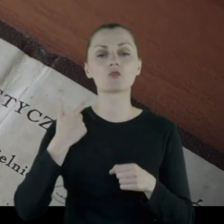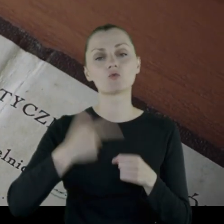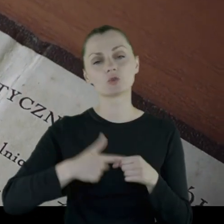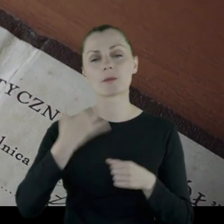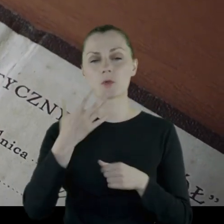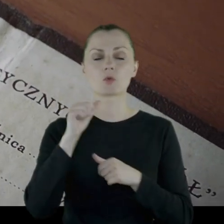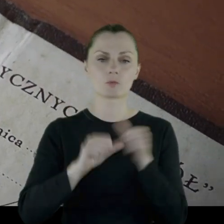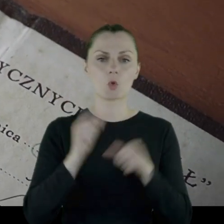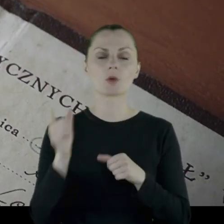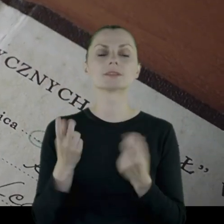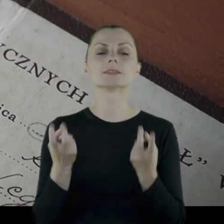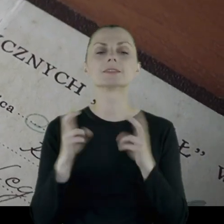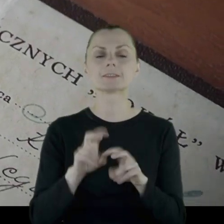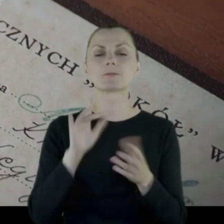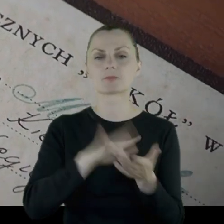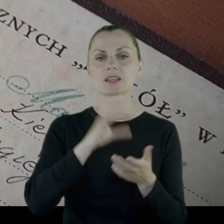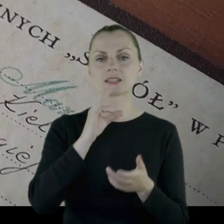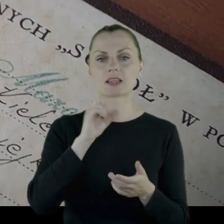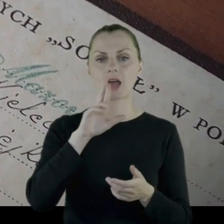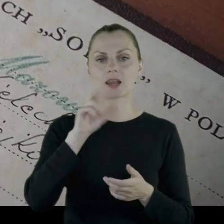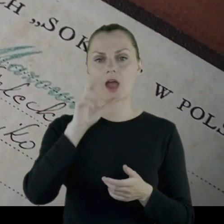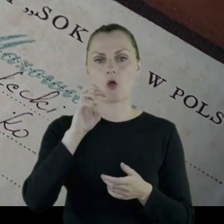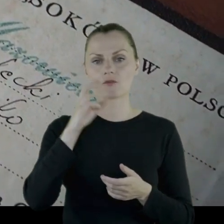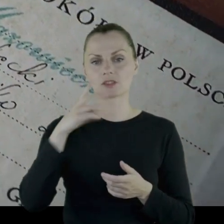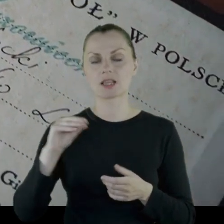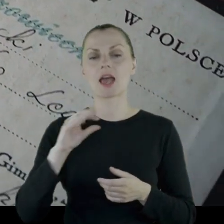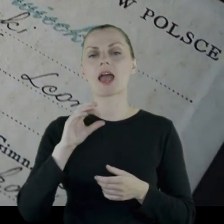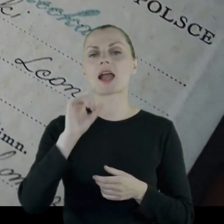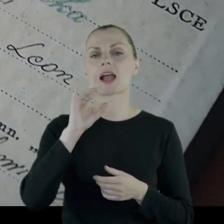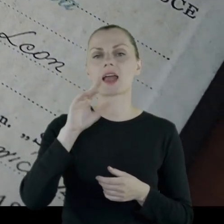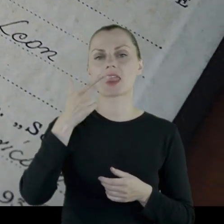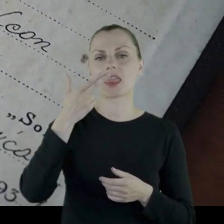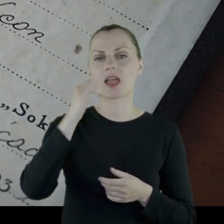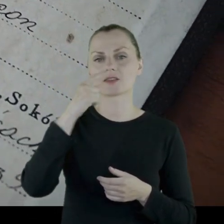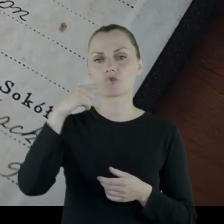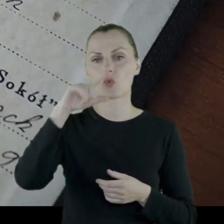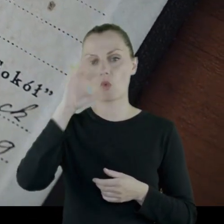W bodajże '25 roku zakłada w Starachowicach Gniazdo Sokoła